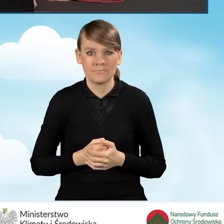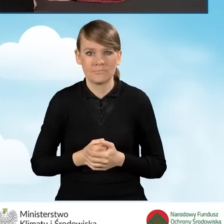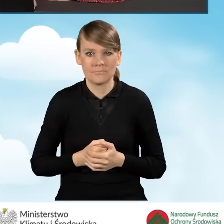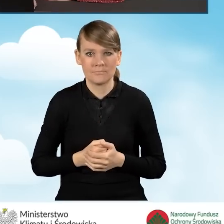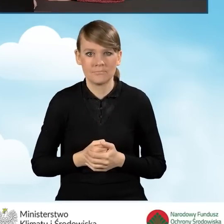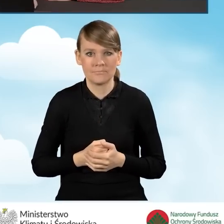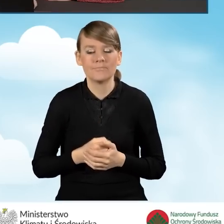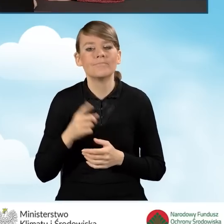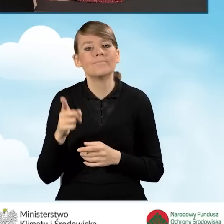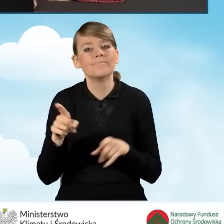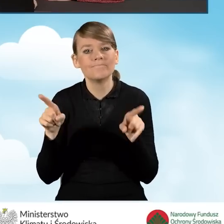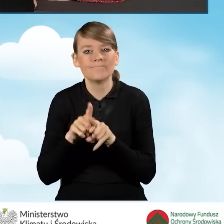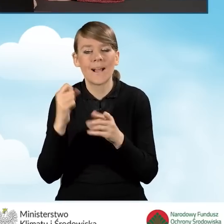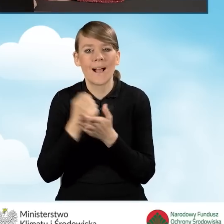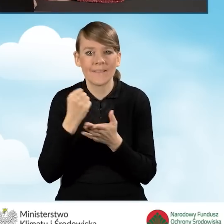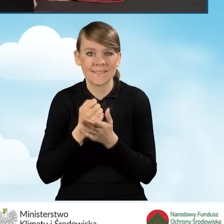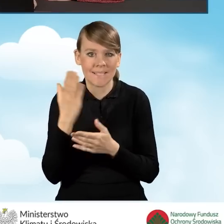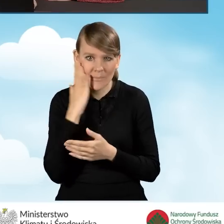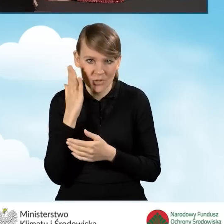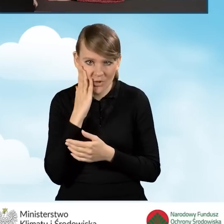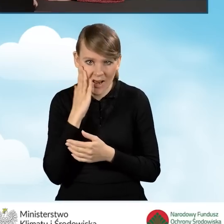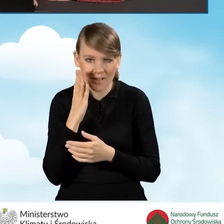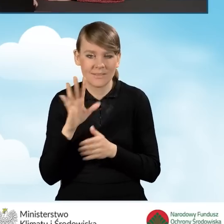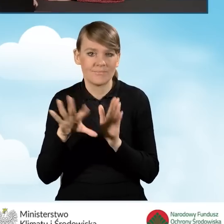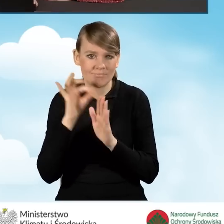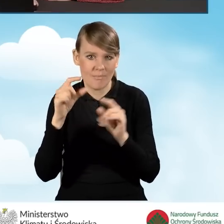z naszym adresem zamieszkania odpowiednie pola.